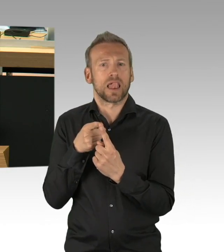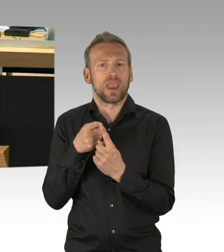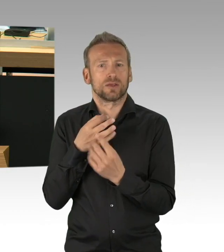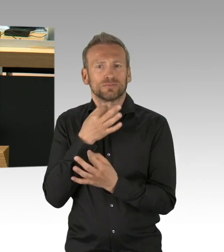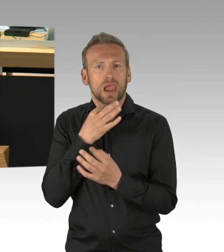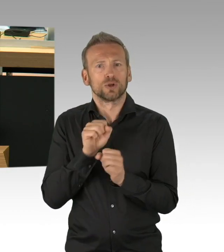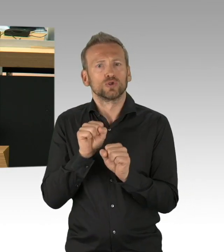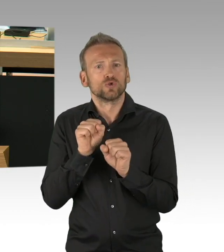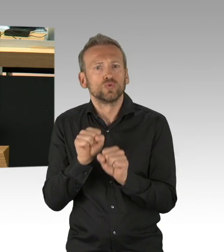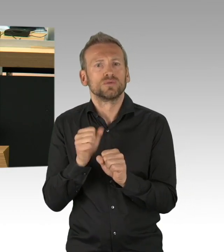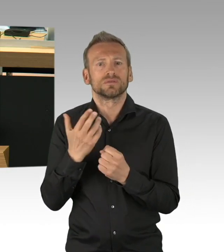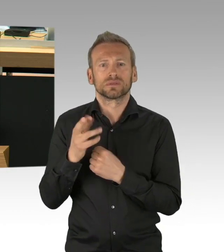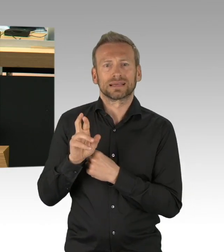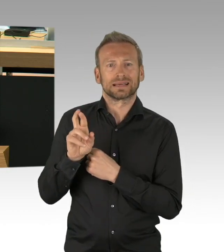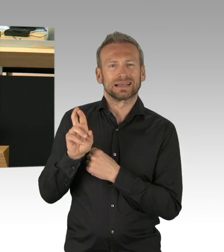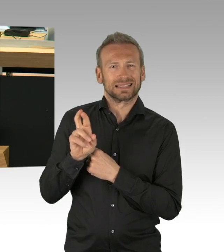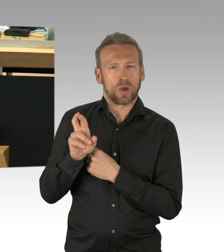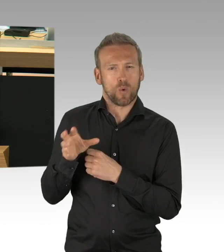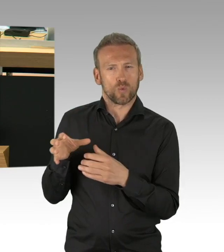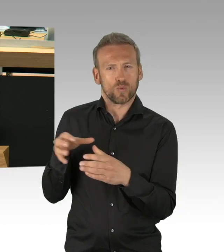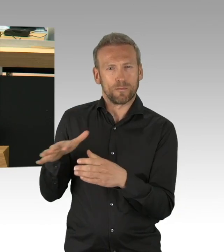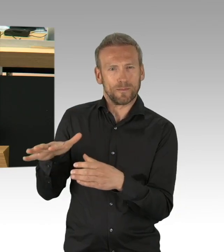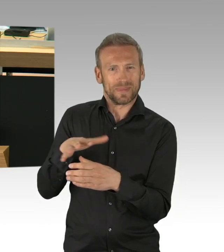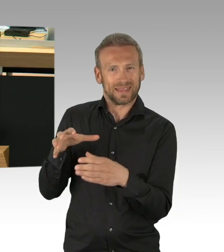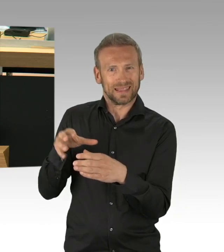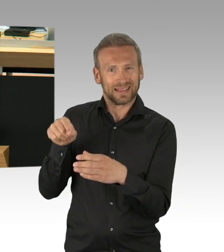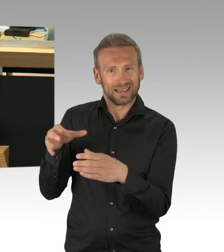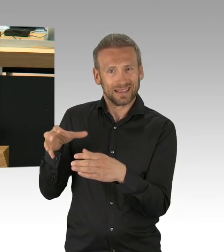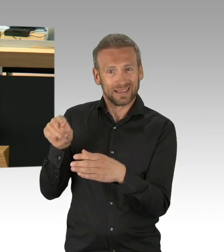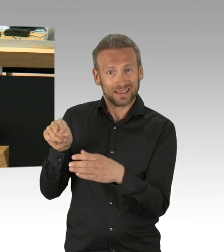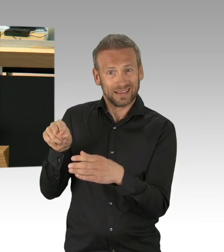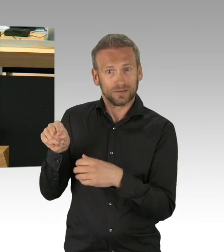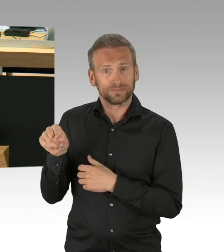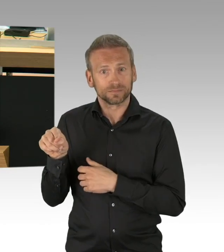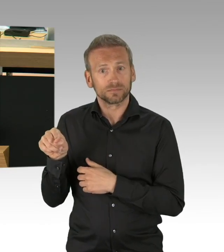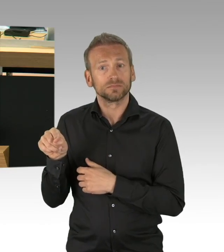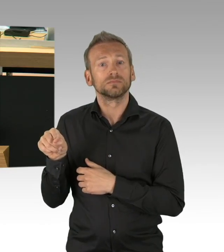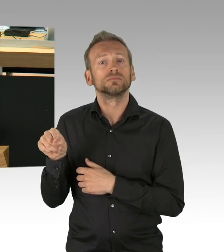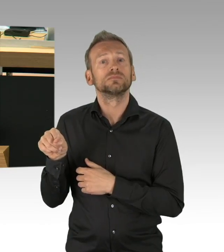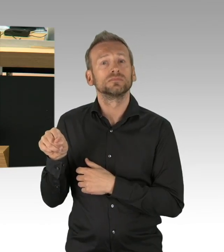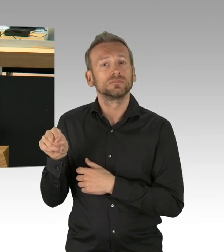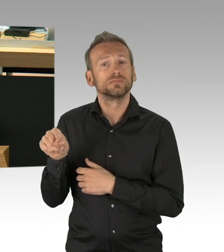Und schauen wir uns die konkreten Zahlen doch mal an. Derzeit verzeichnen wir in Deutschland nur noch 33.000 Akutinfizierte,